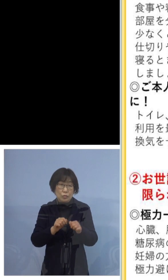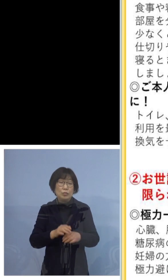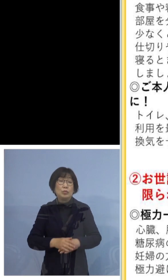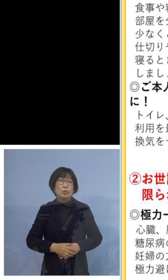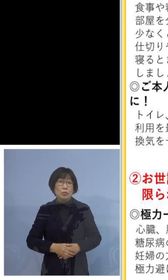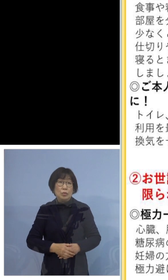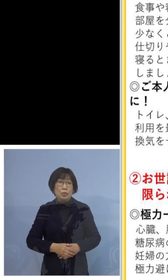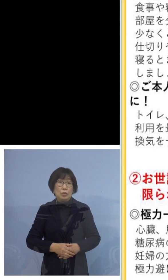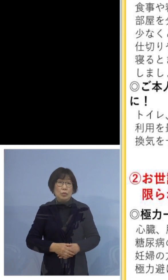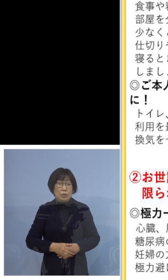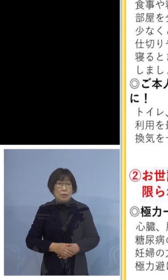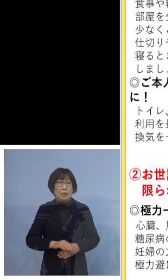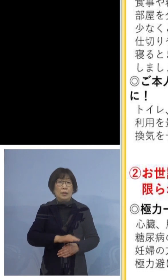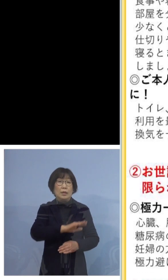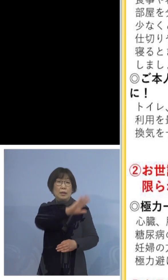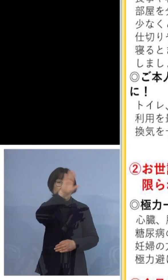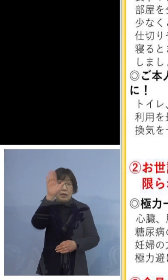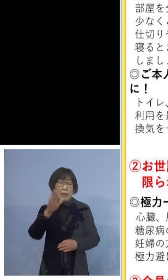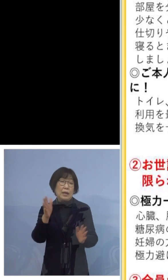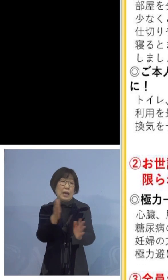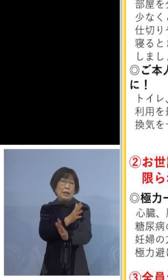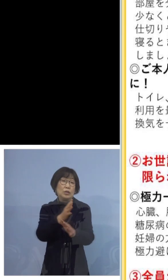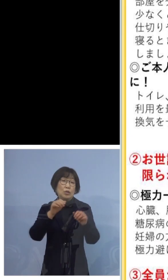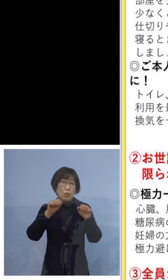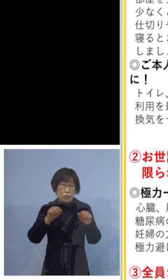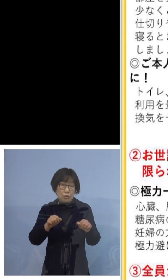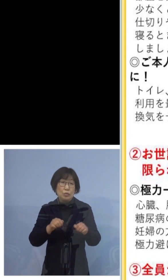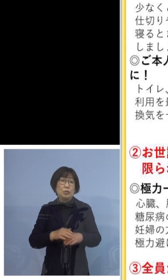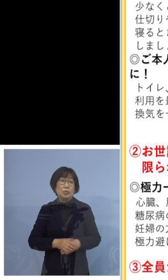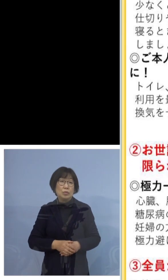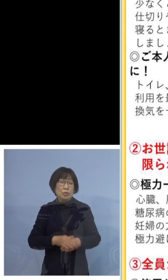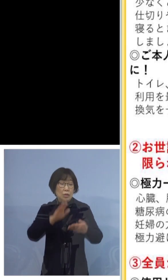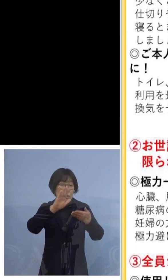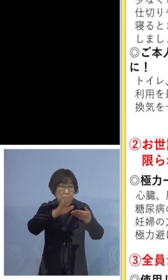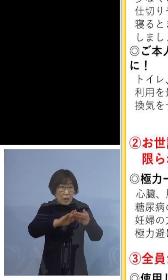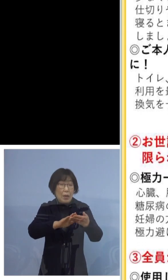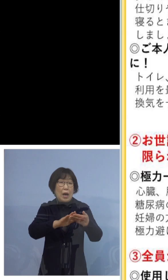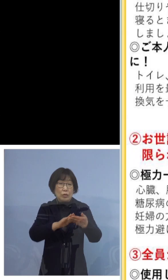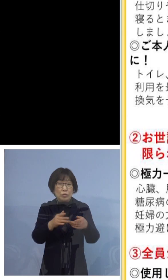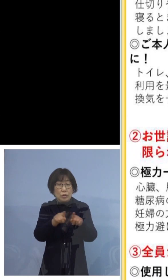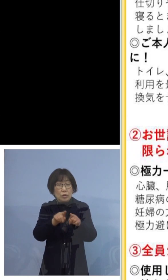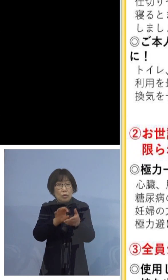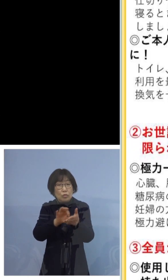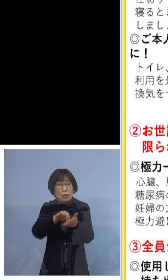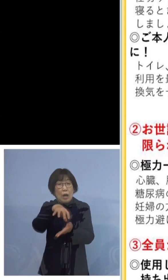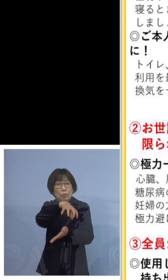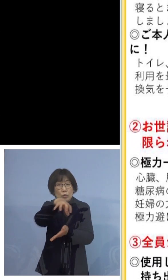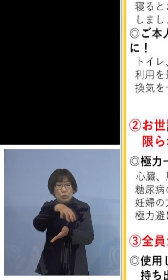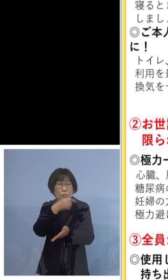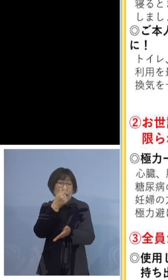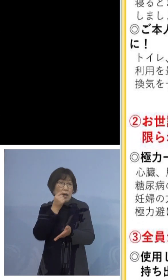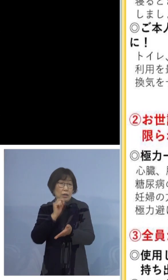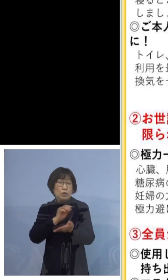換気をしましょう 手で触れる共有部分を消毒しましょう